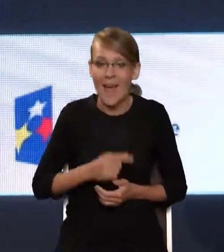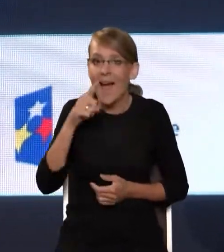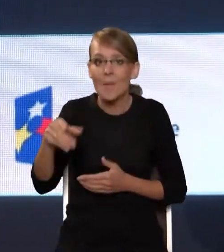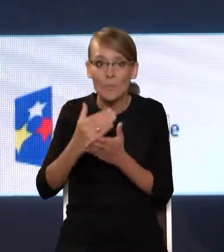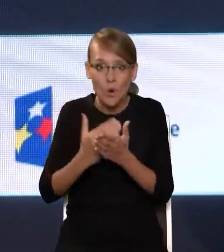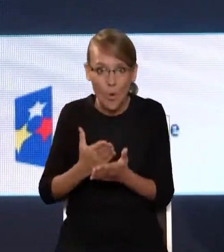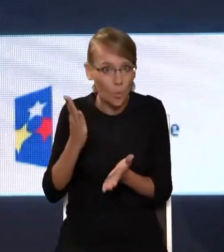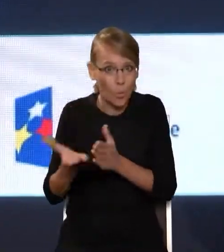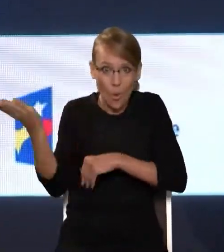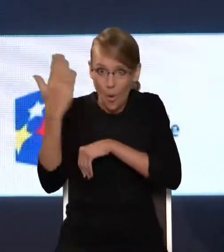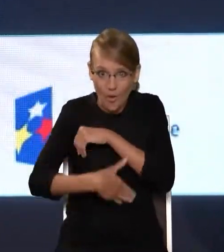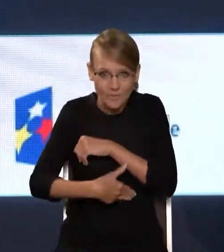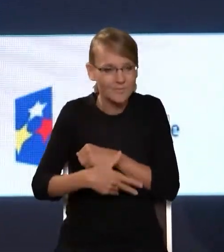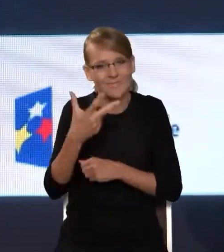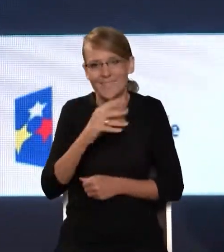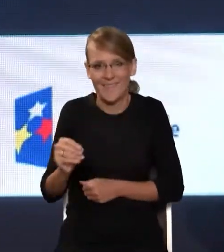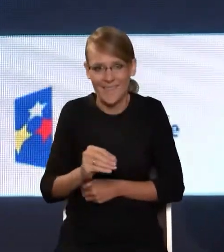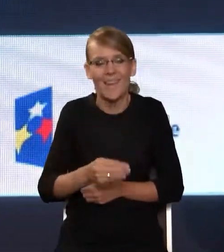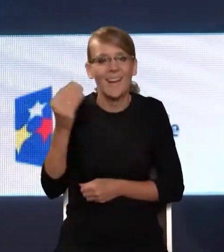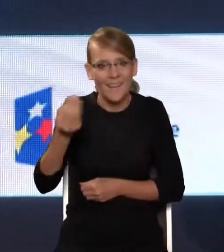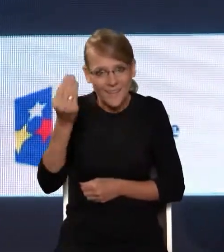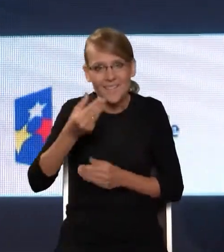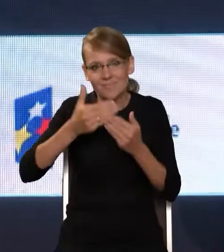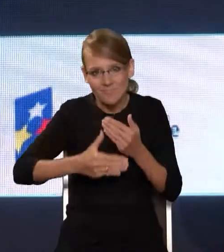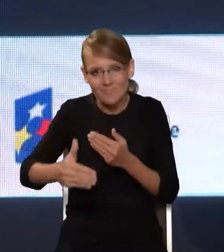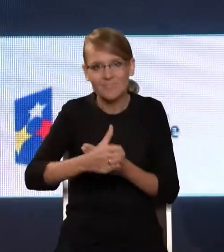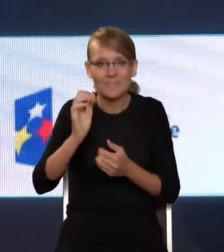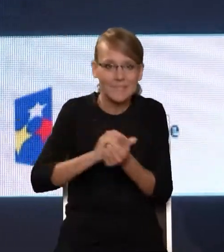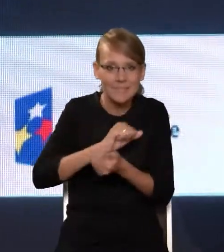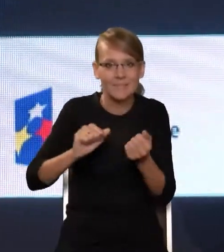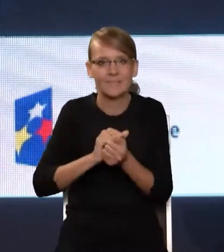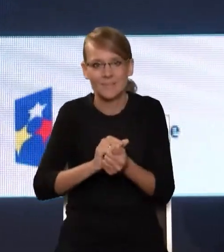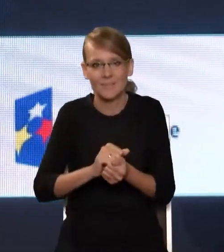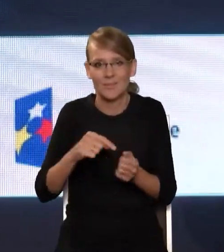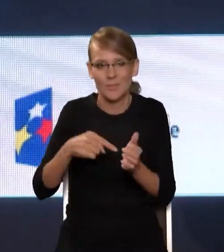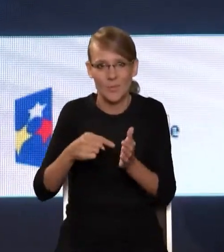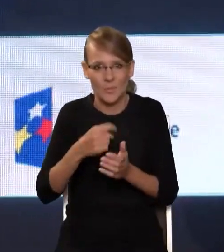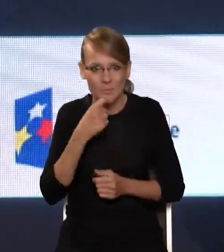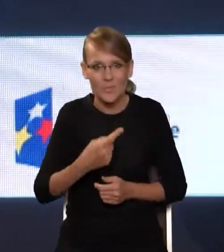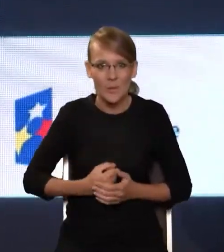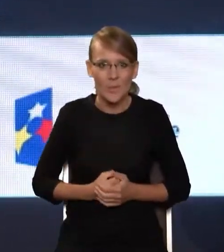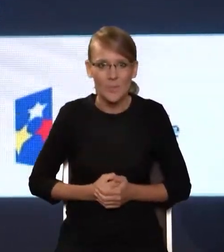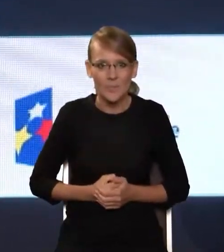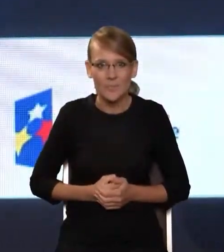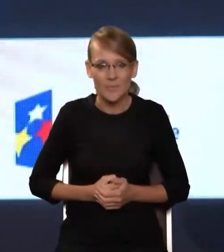wręcz przeciwnie. Przed nami właśnie zmaganie się z tym wyzwaniem, o którym powiedziałem – ono spada na Państwa barki –